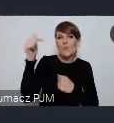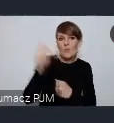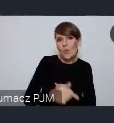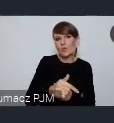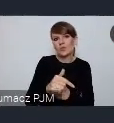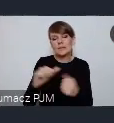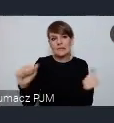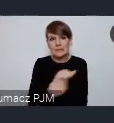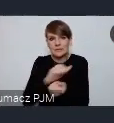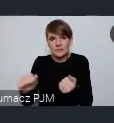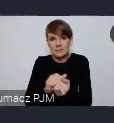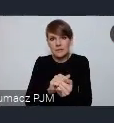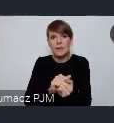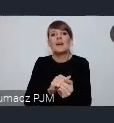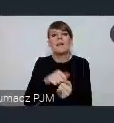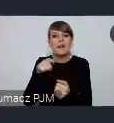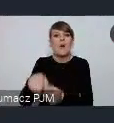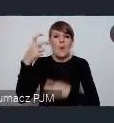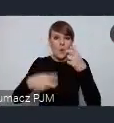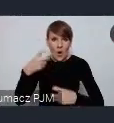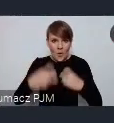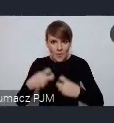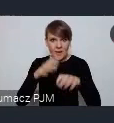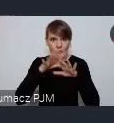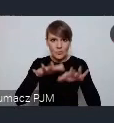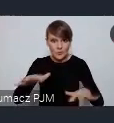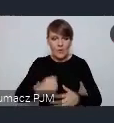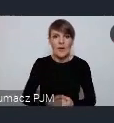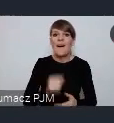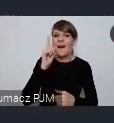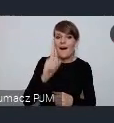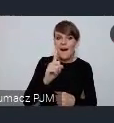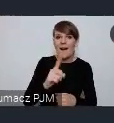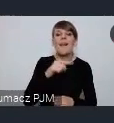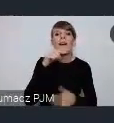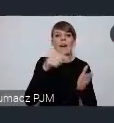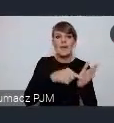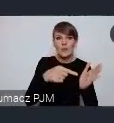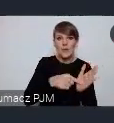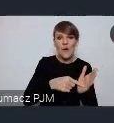z takimi zwielokrotnionymi problemami, ale buduje ten swój pomysł